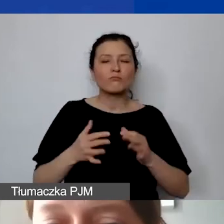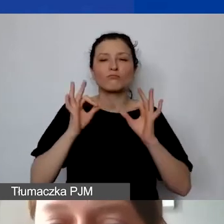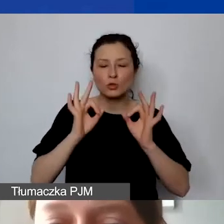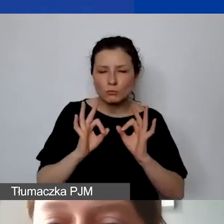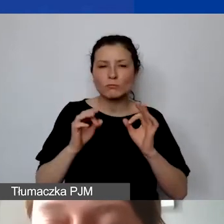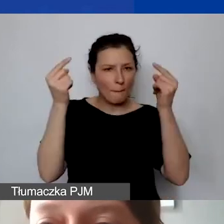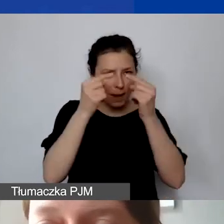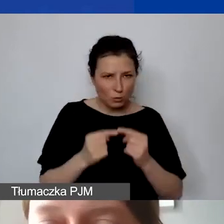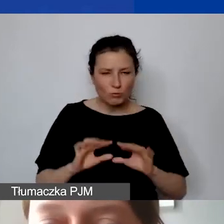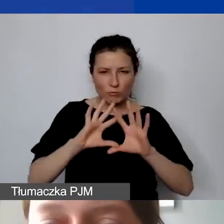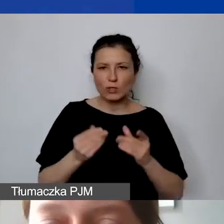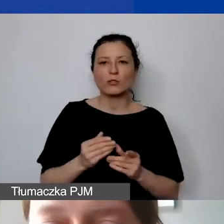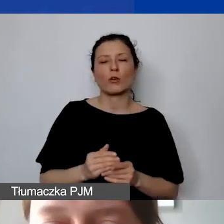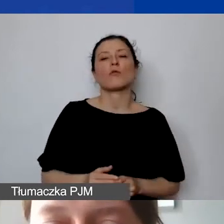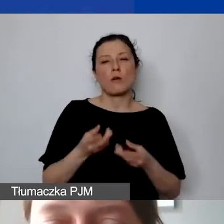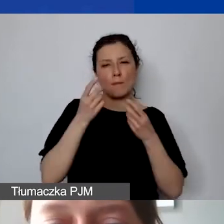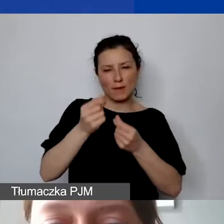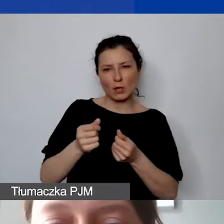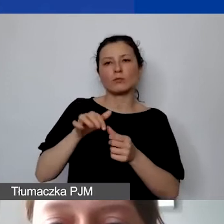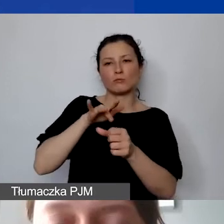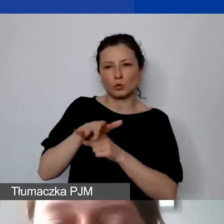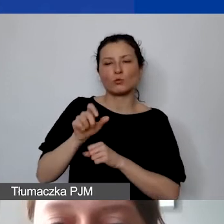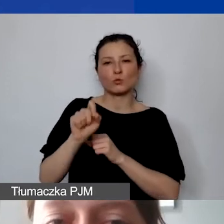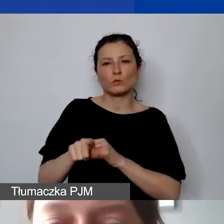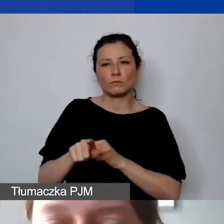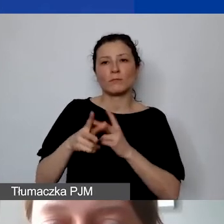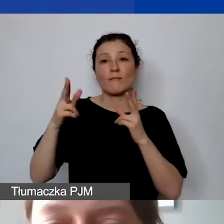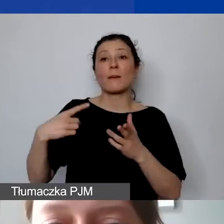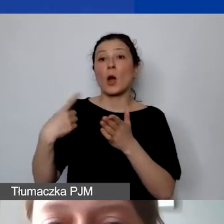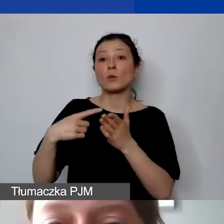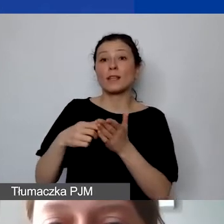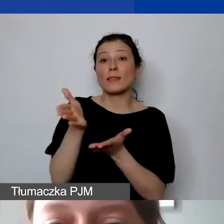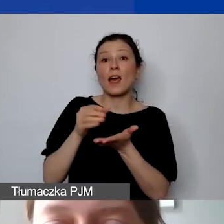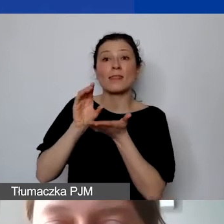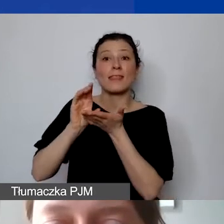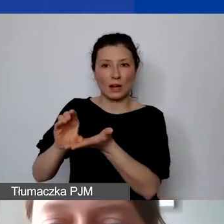to te środki są wypłacane w ramach ostatniej transzy dla państwa.